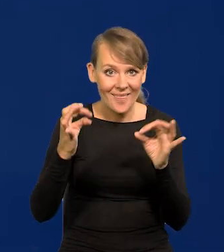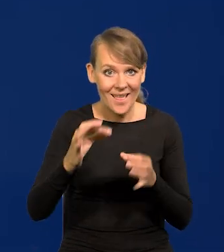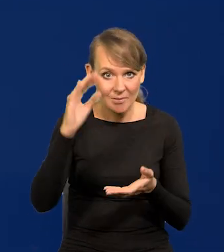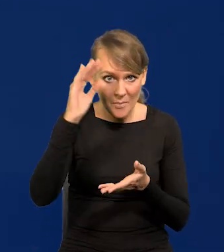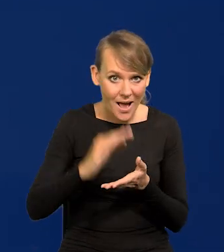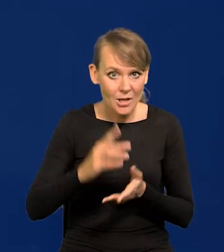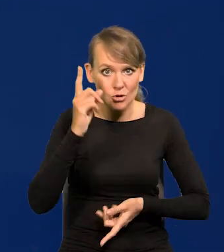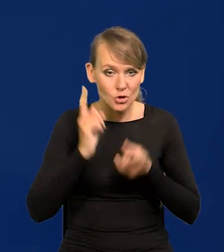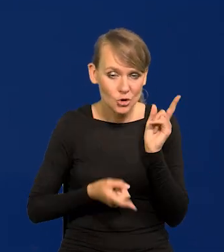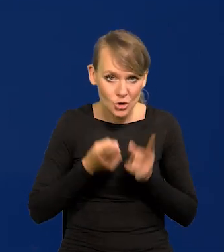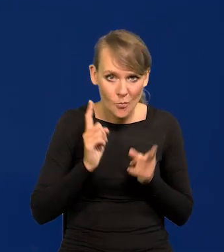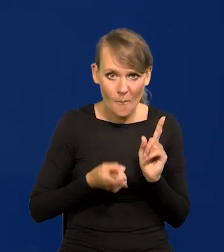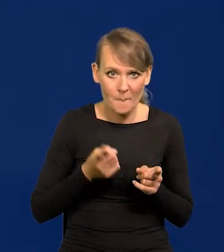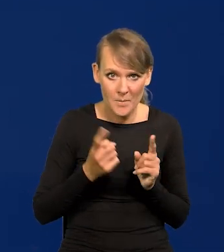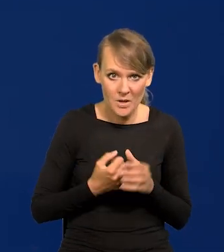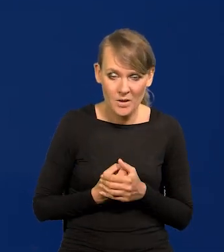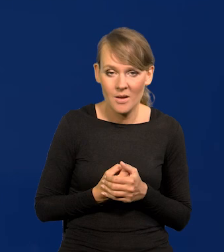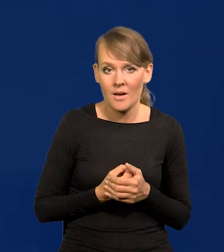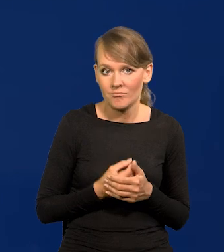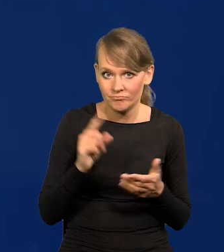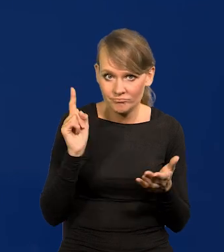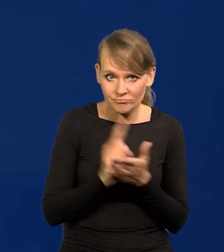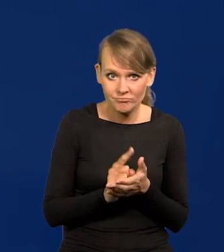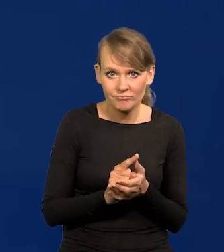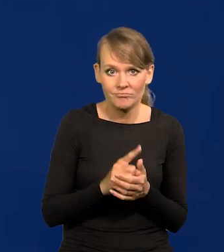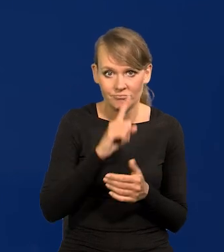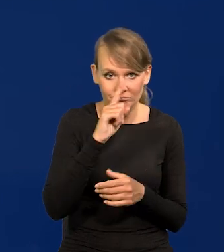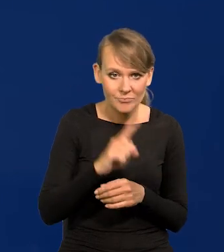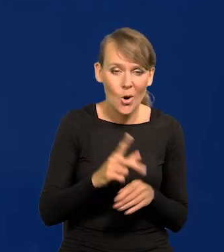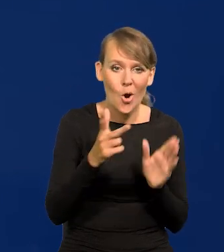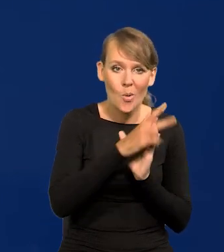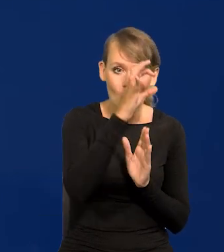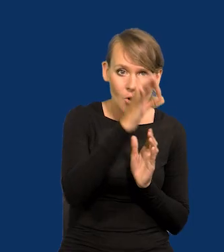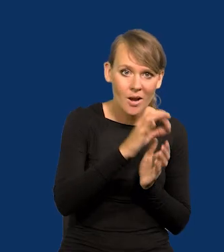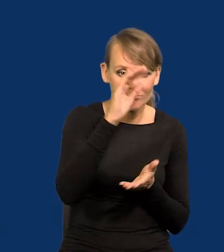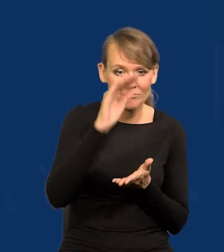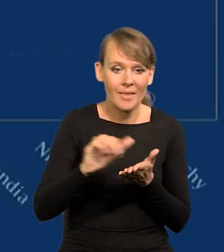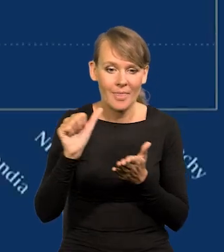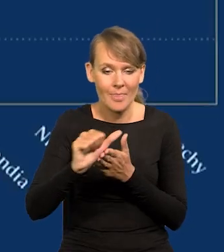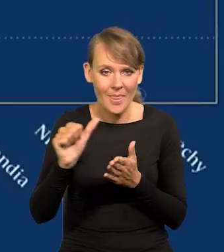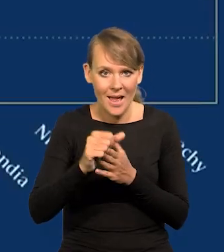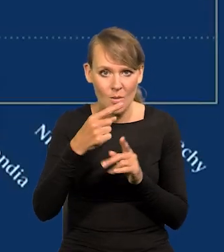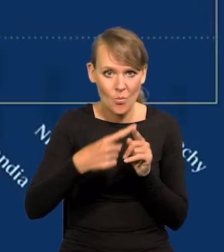dynamiczny, szybki jak mówię się dokonał błyskawicznie z 18 na 11,5